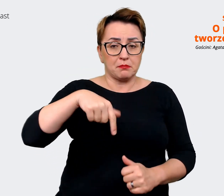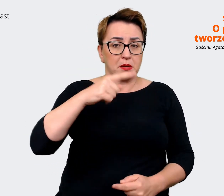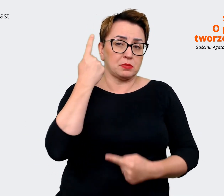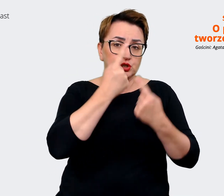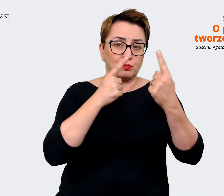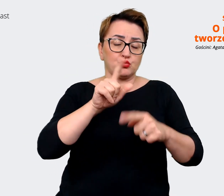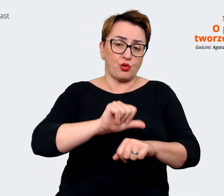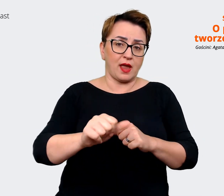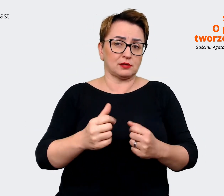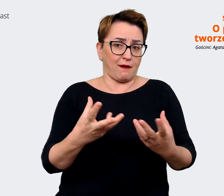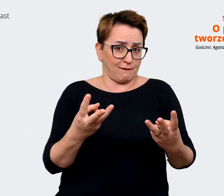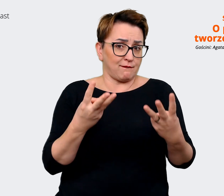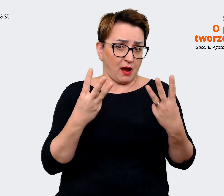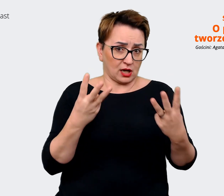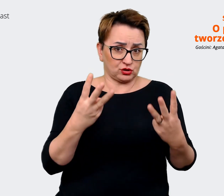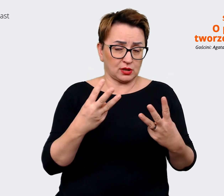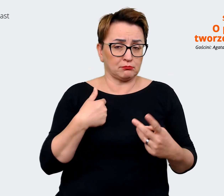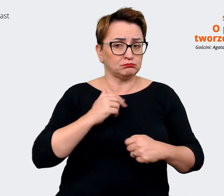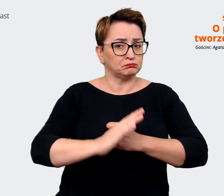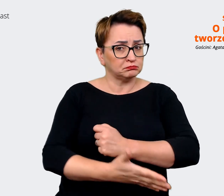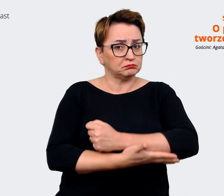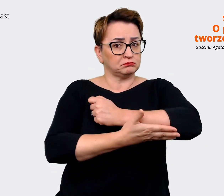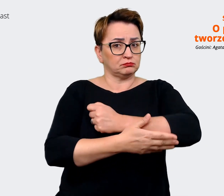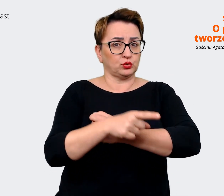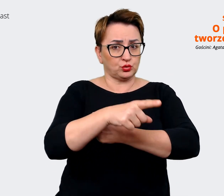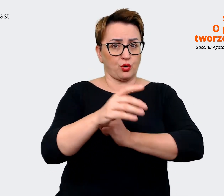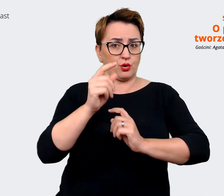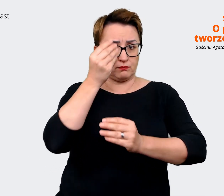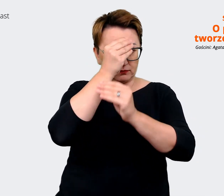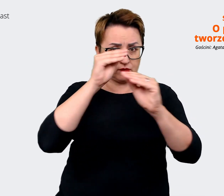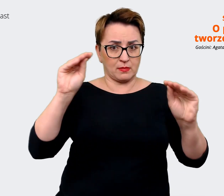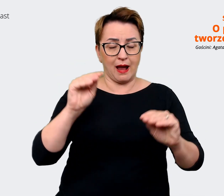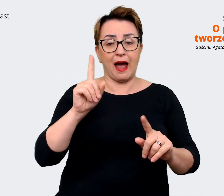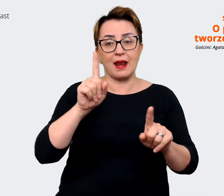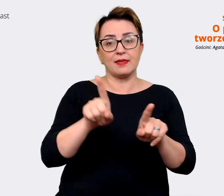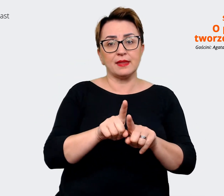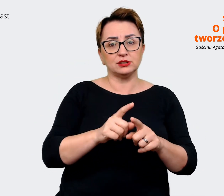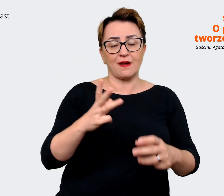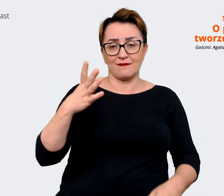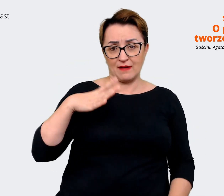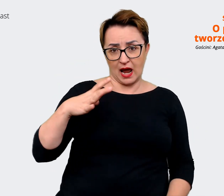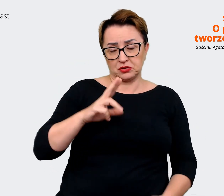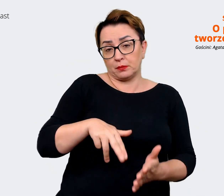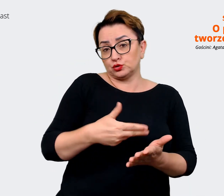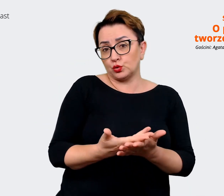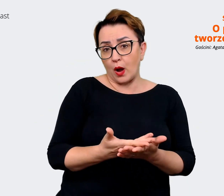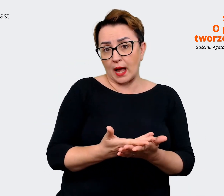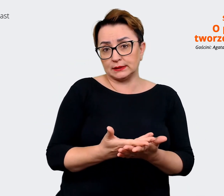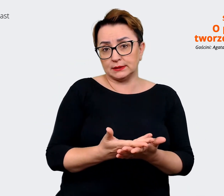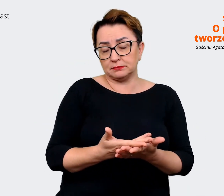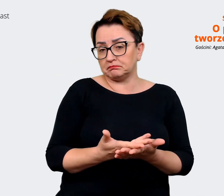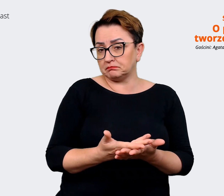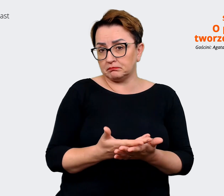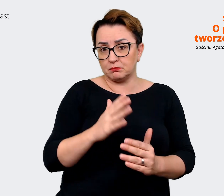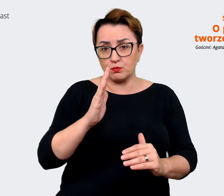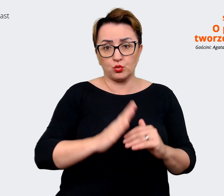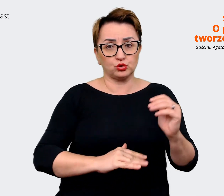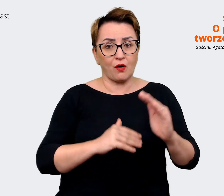opierać nasz komunikat, ale równocześnie może to być wartość, jaką jest budowanie marki osobistej.